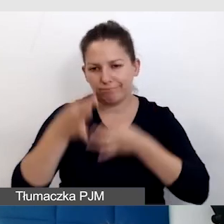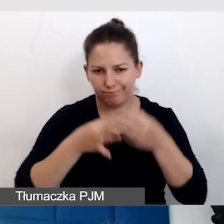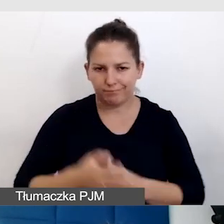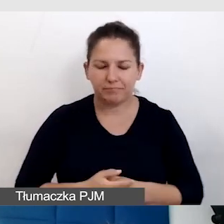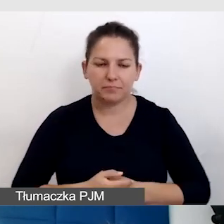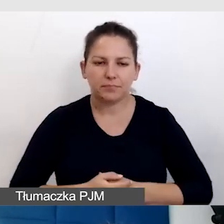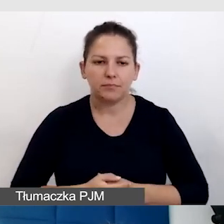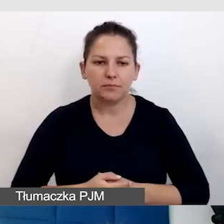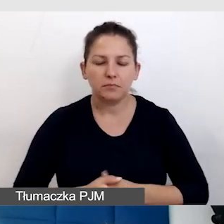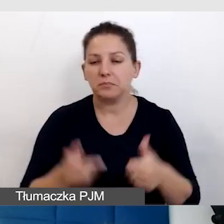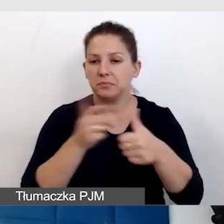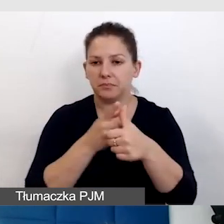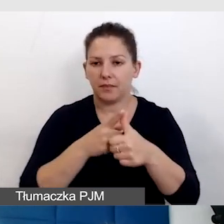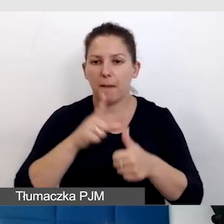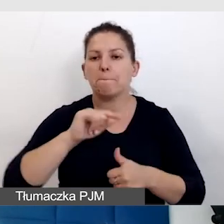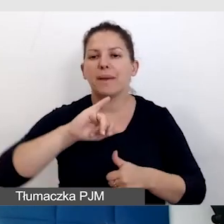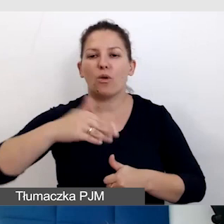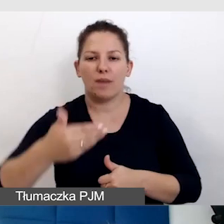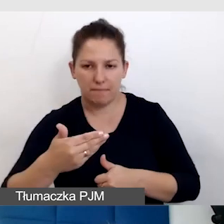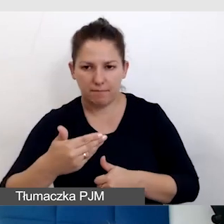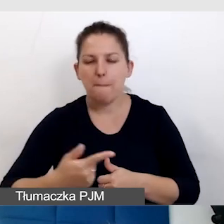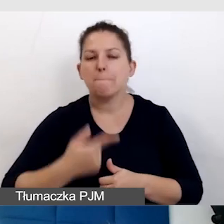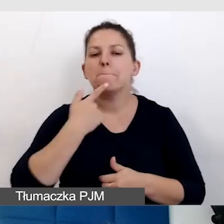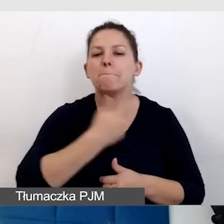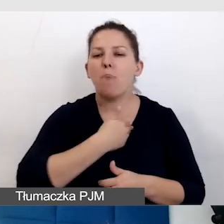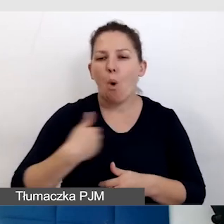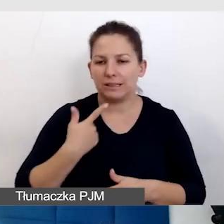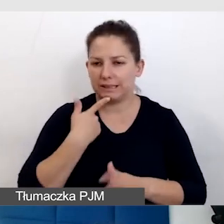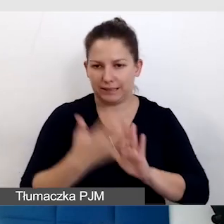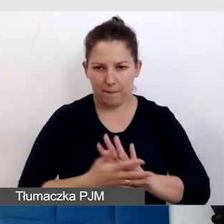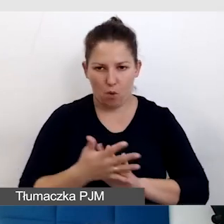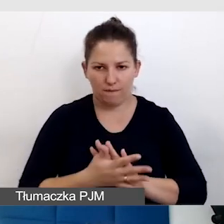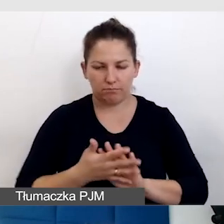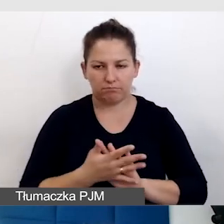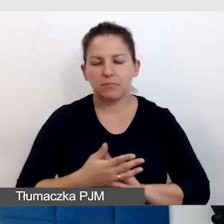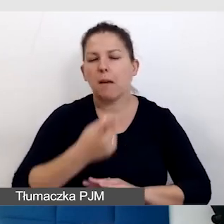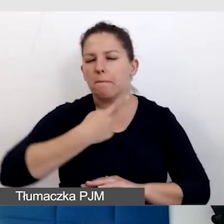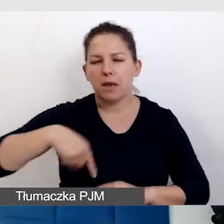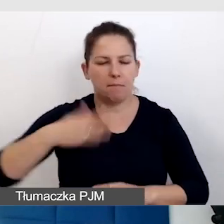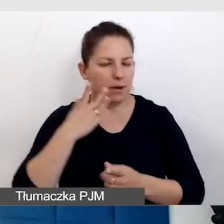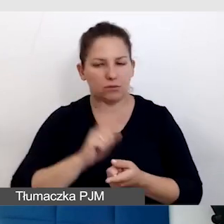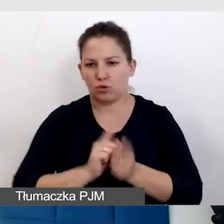Po pierwsze PJM, czyli skrót polski język migowy, myśmy bardzo szybko odkryli,